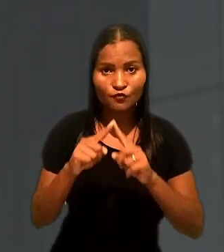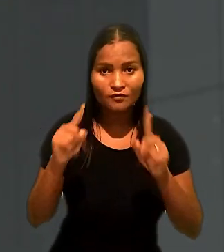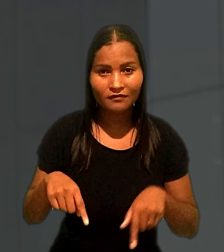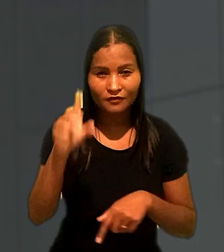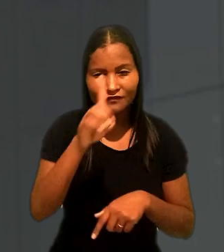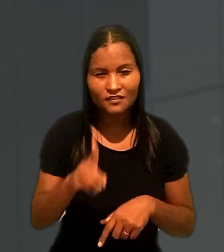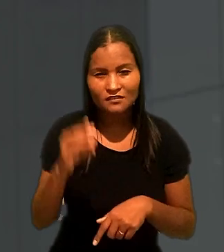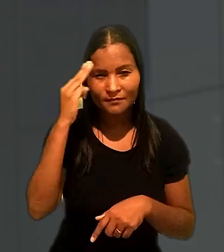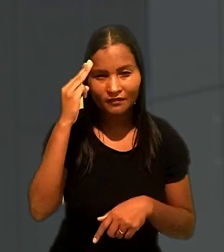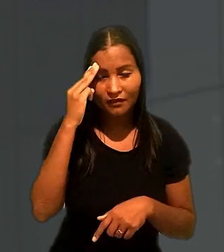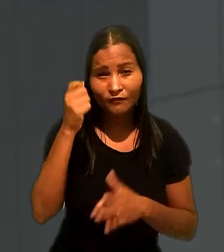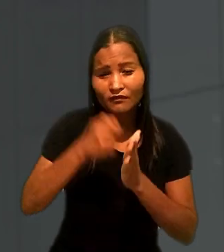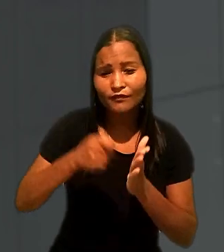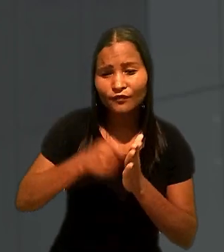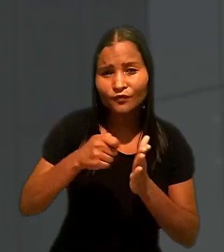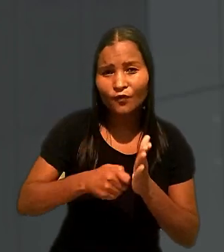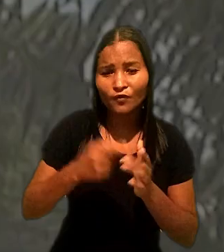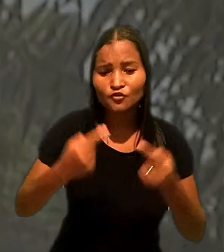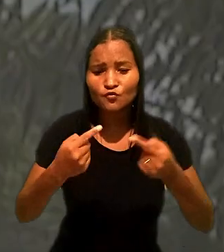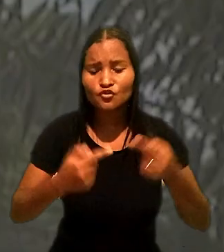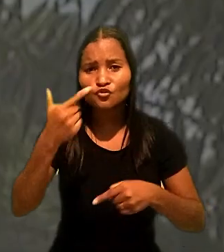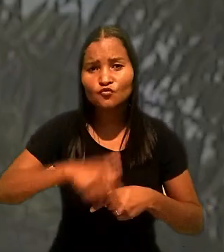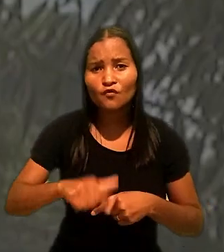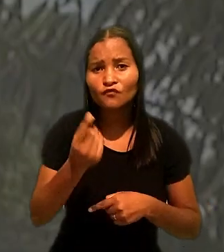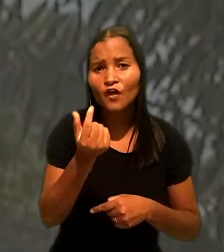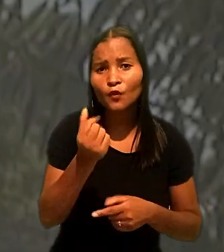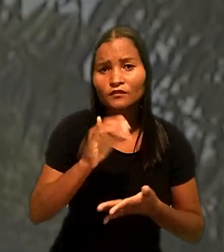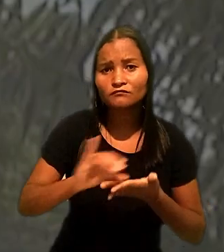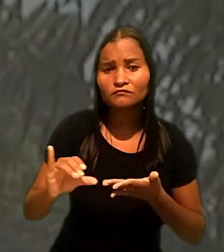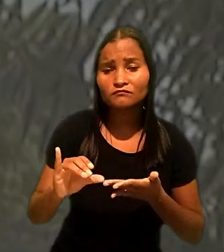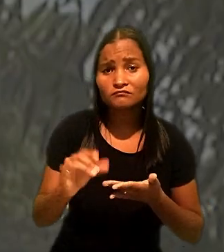tentou rediscutir o valor da indenização fixado em R$ 8 mil.